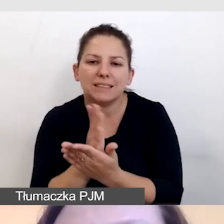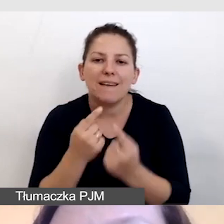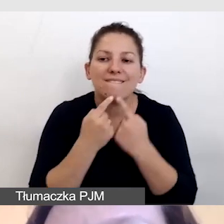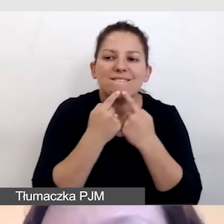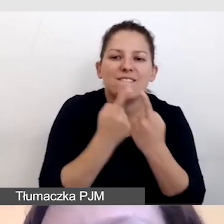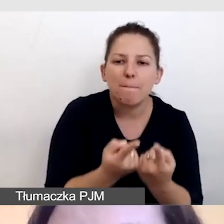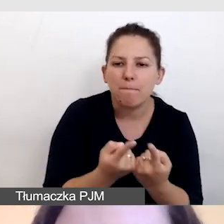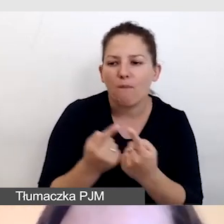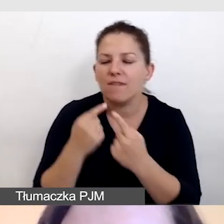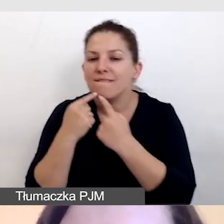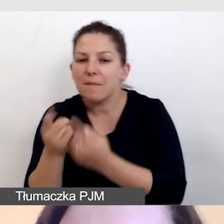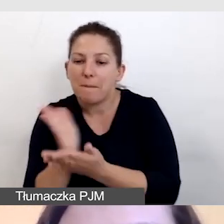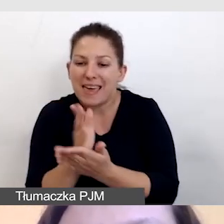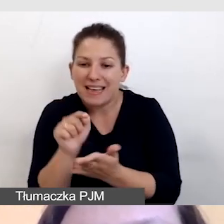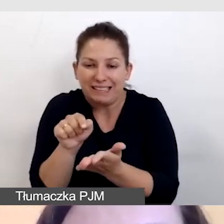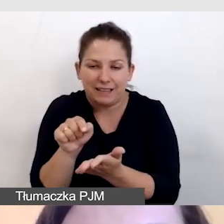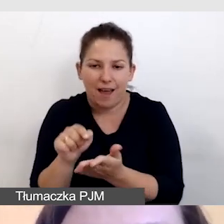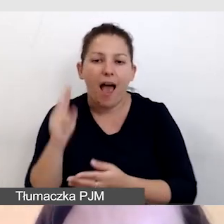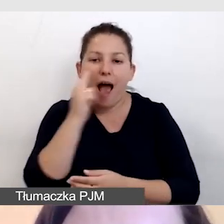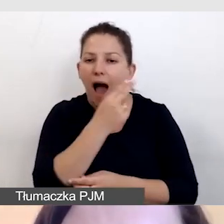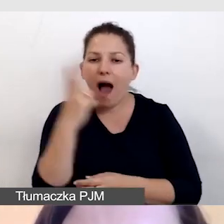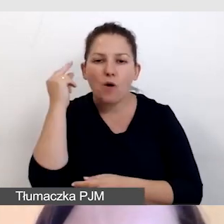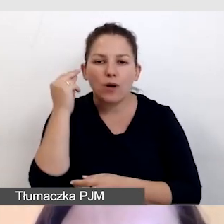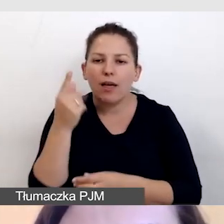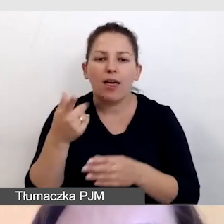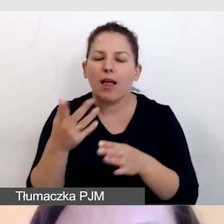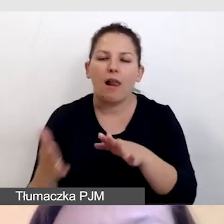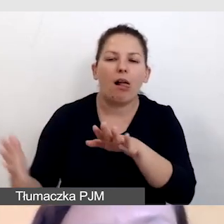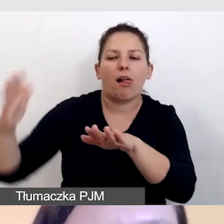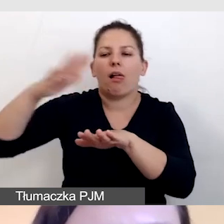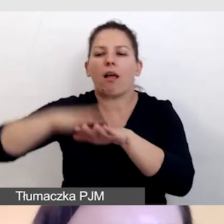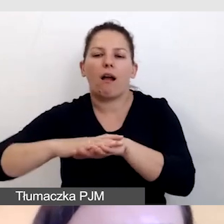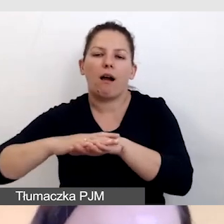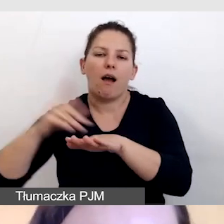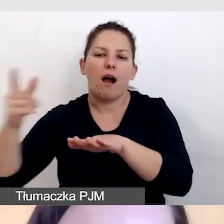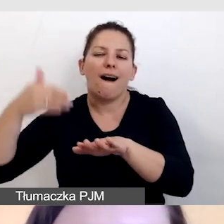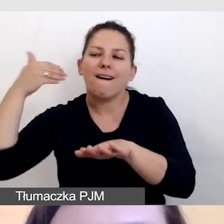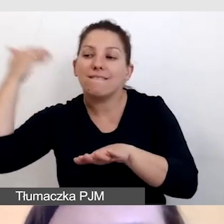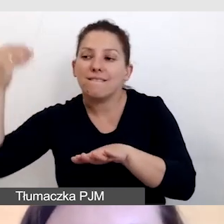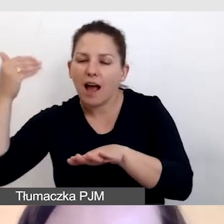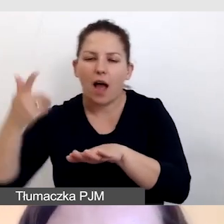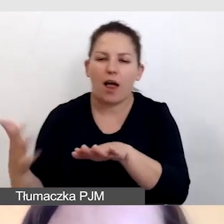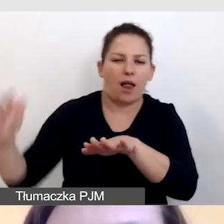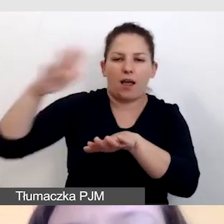nigdy audiodeskrypcja nie zasłania kluczowych wypowiedzi mówców,